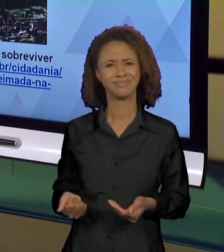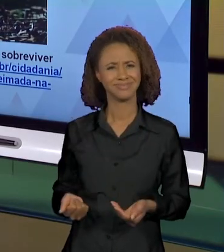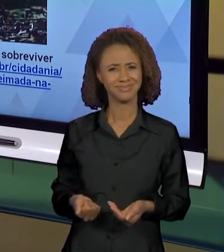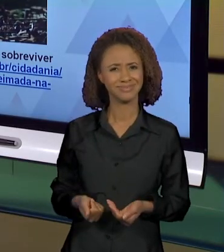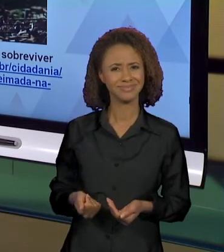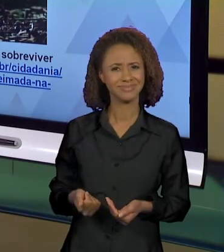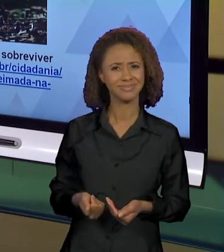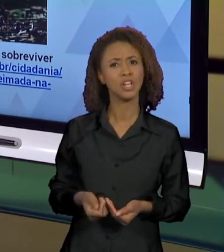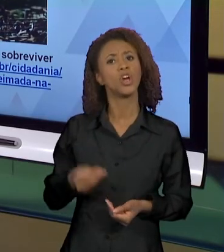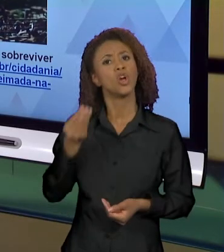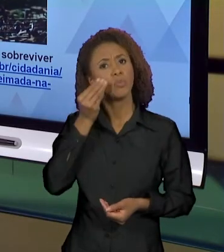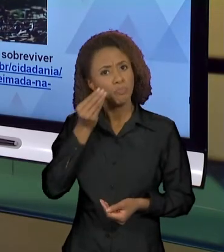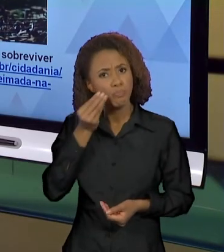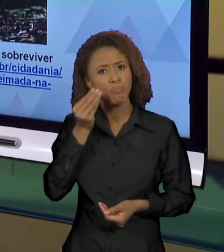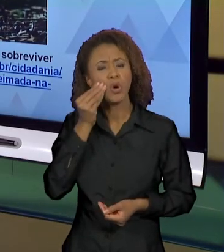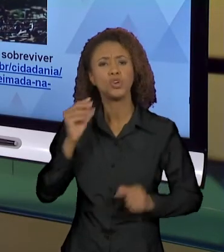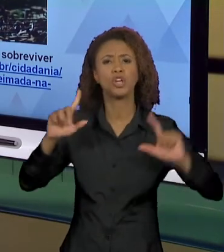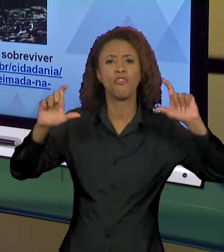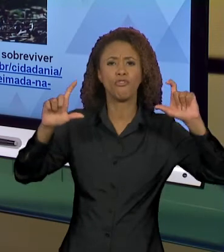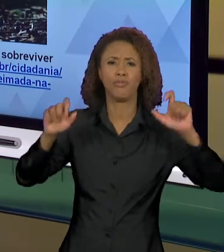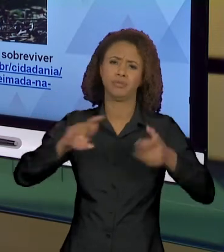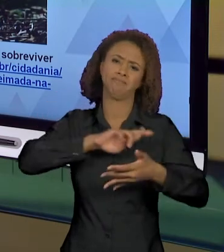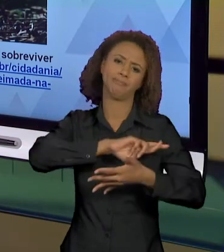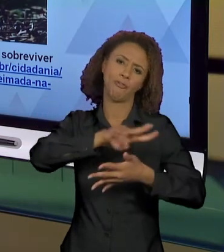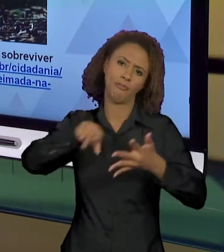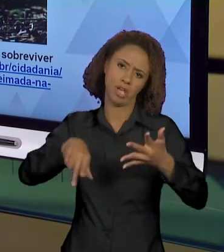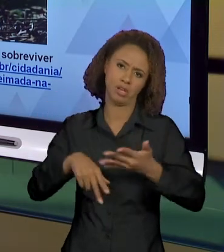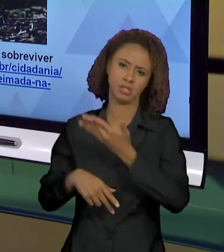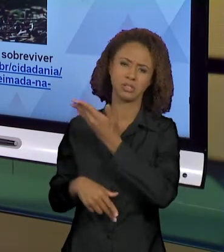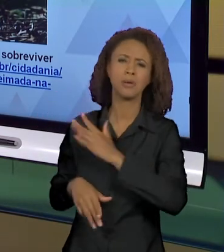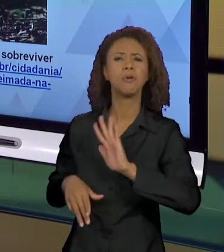SER POSSÍVEIS AQUI? POR QUE O FOTÓGRAFO ESCOLHEU